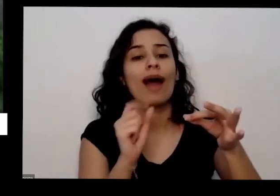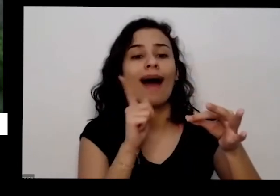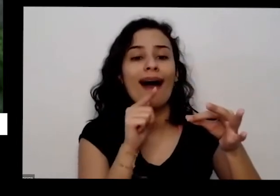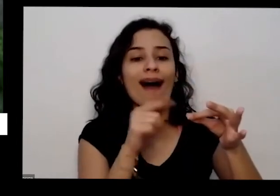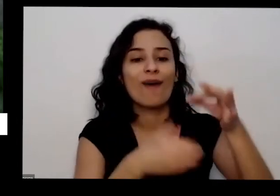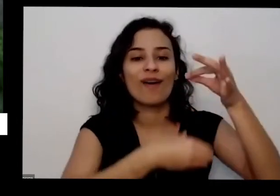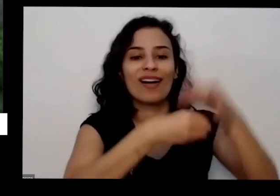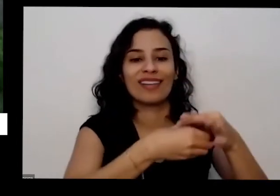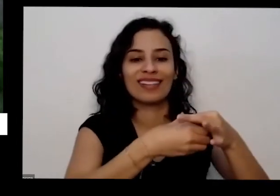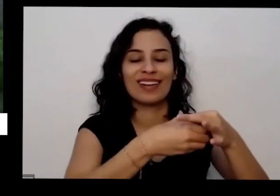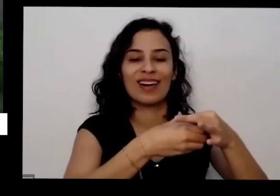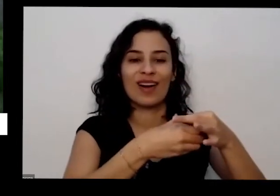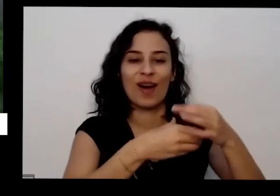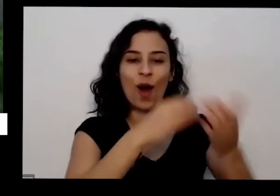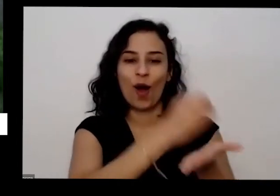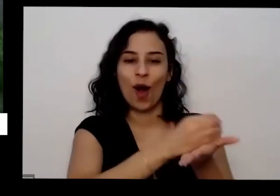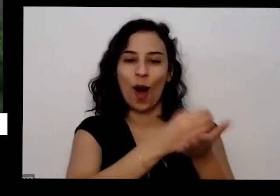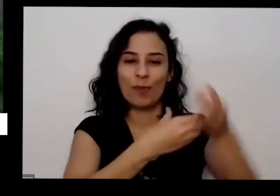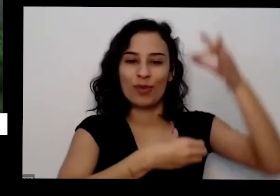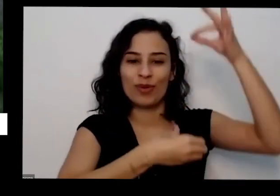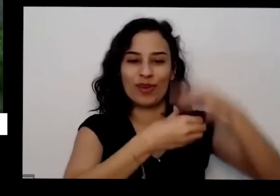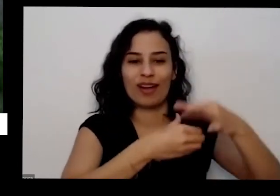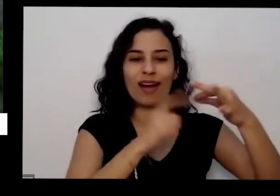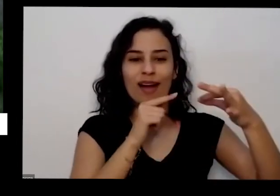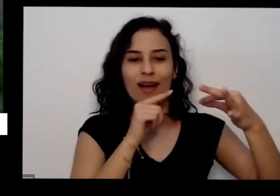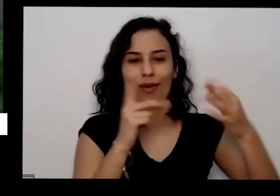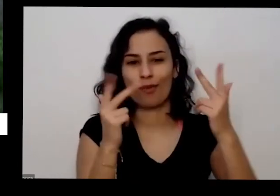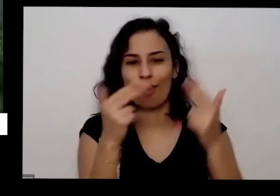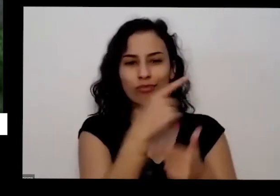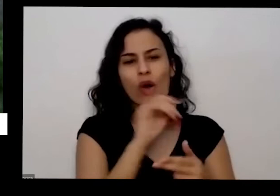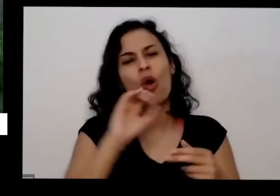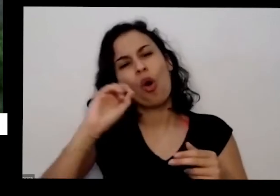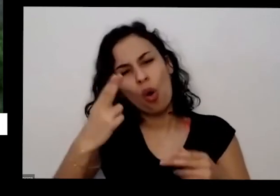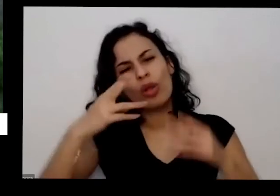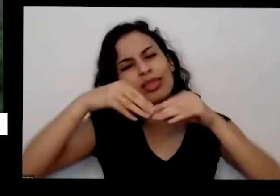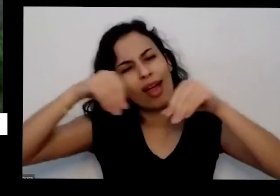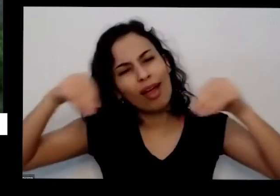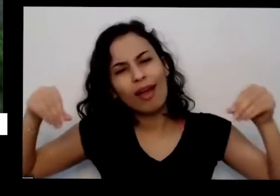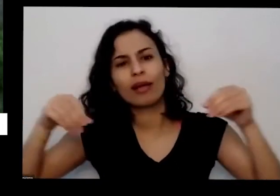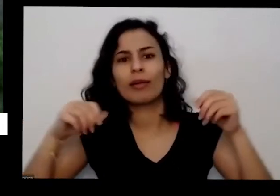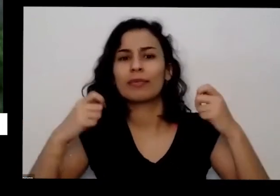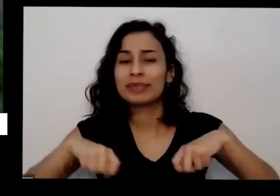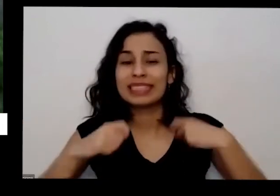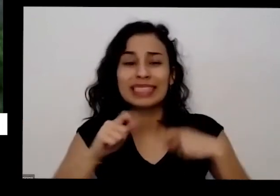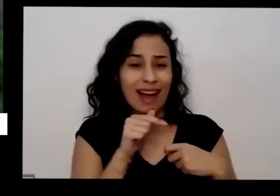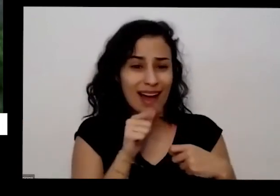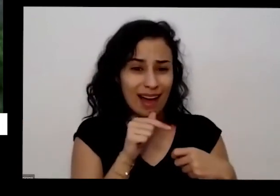copinho pode ser um copinho assim com terra bem molhadinho com mais ou menos uma semana